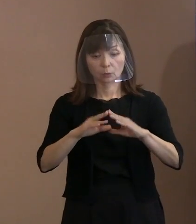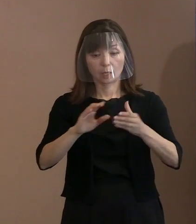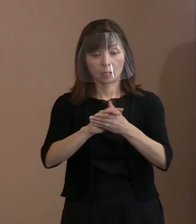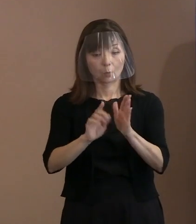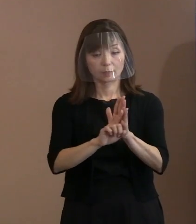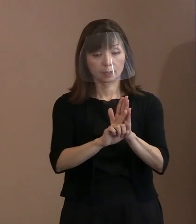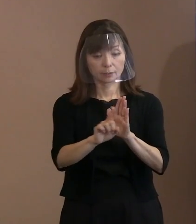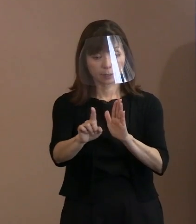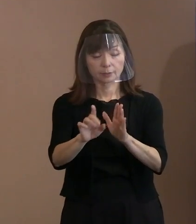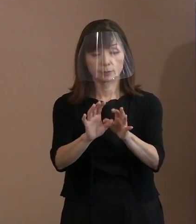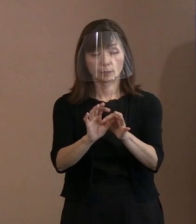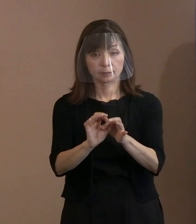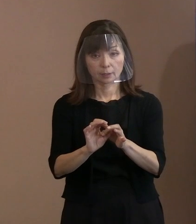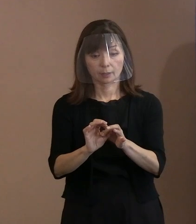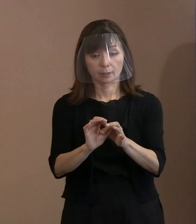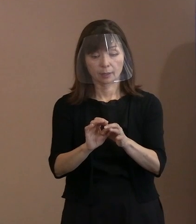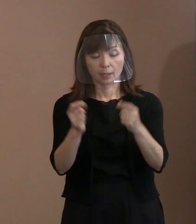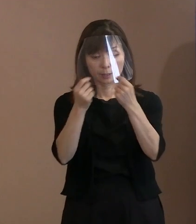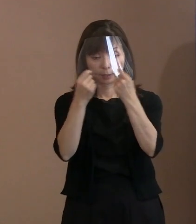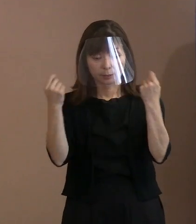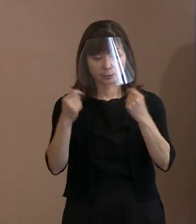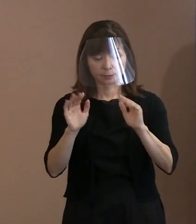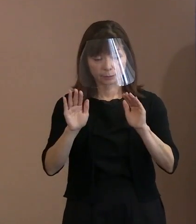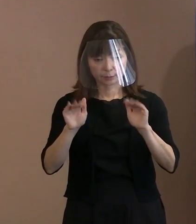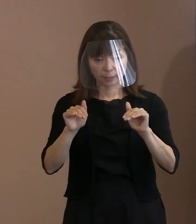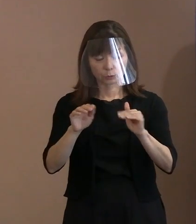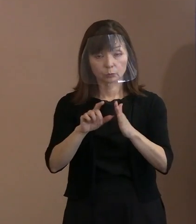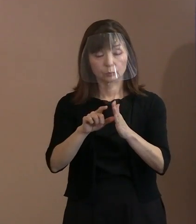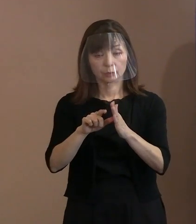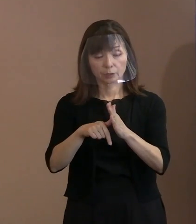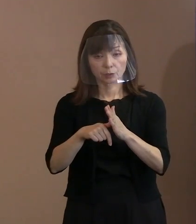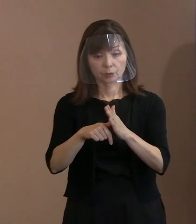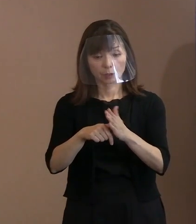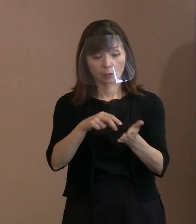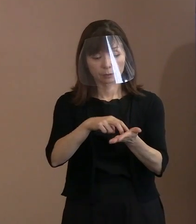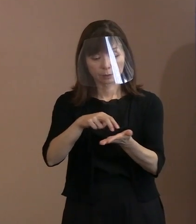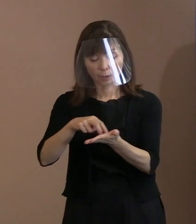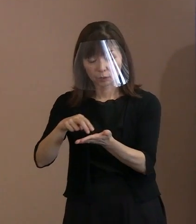平和記念式典をする際､様々な立場があって､